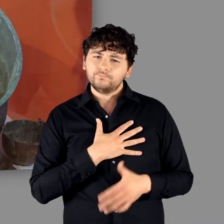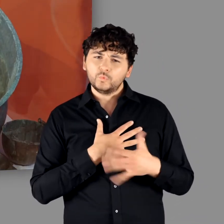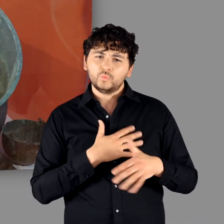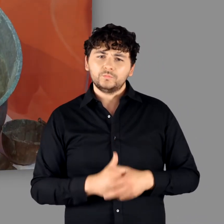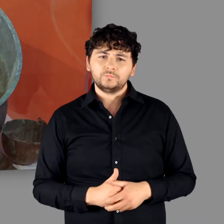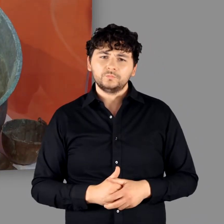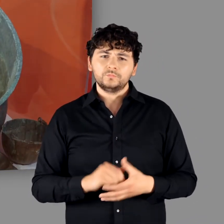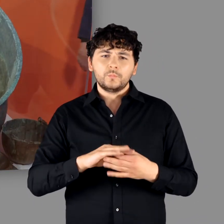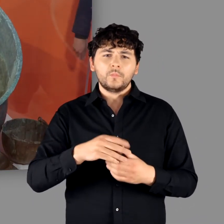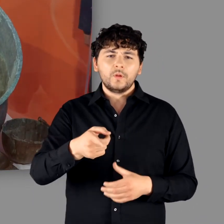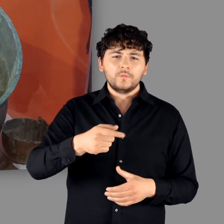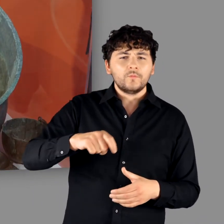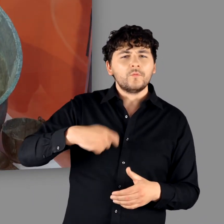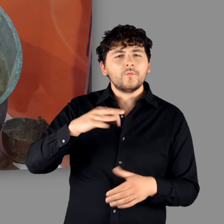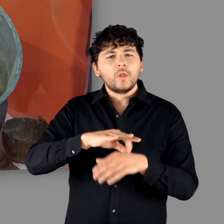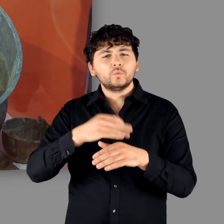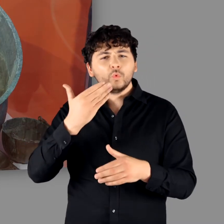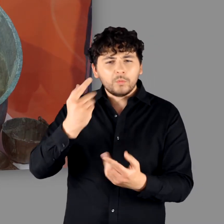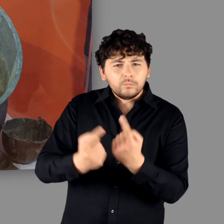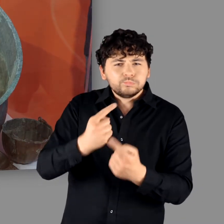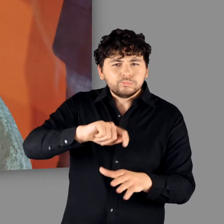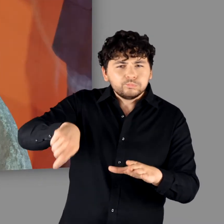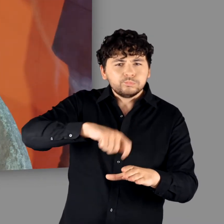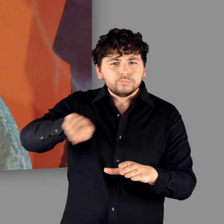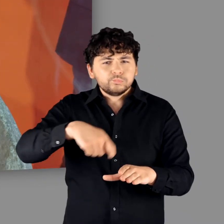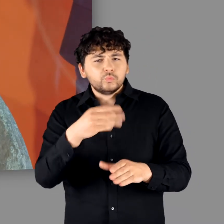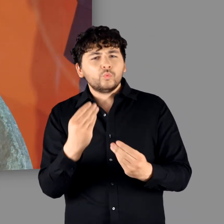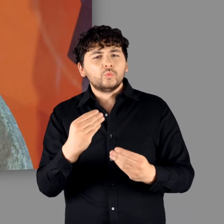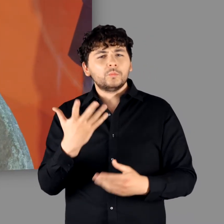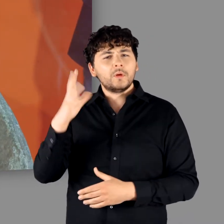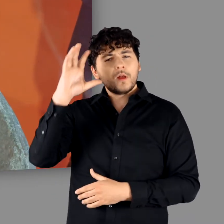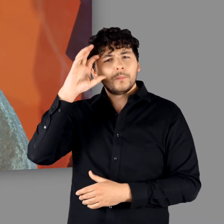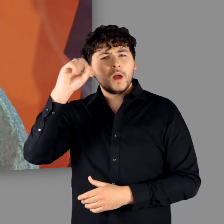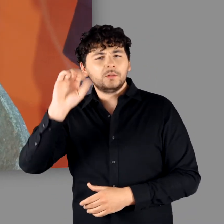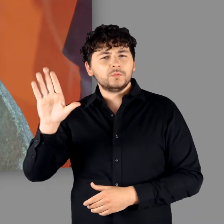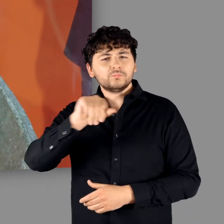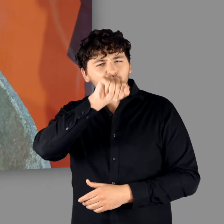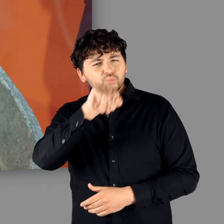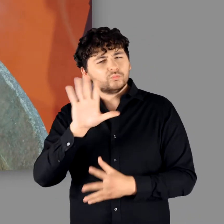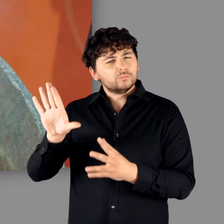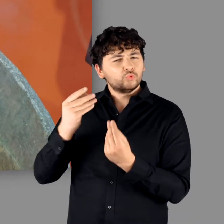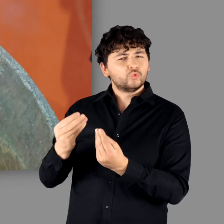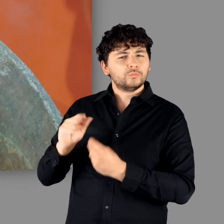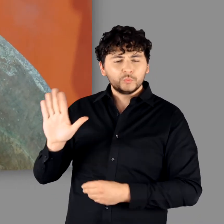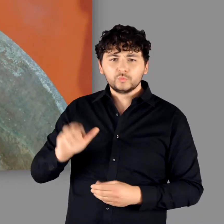"Da kann man ein bisschen Fleischsuppe drin kochen." - "Ja." "Das ist das, was die Germanen eigentlich haben wollten."